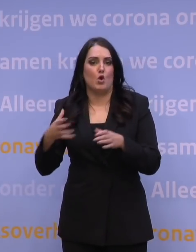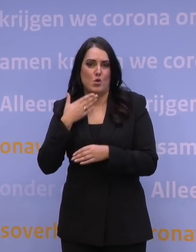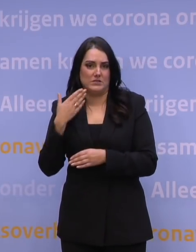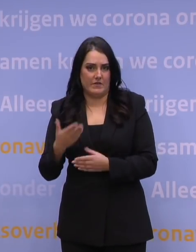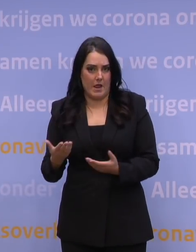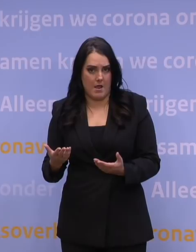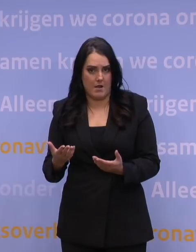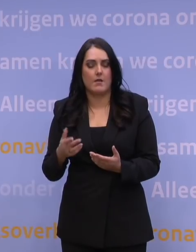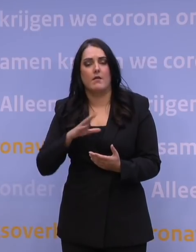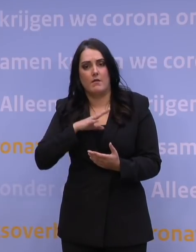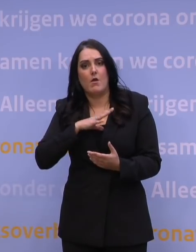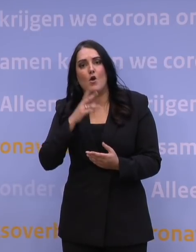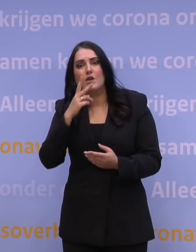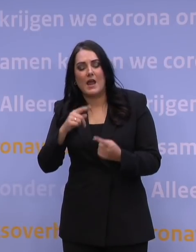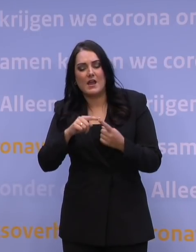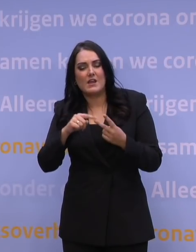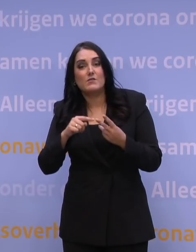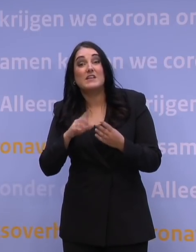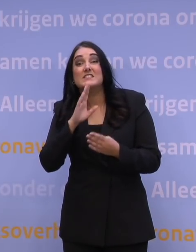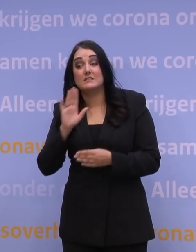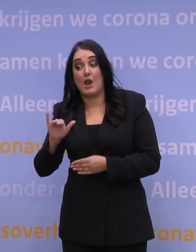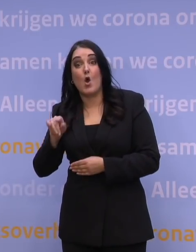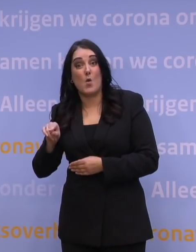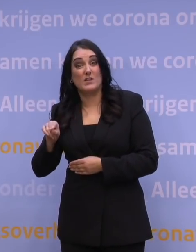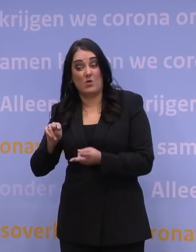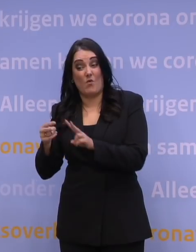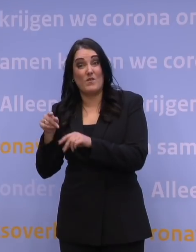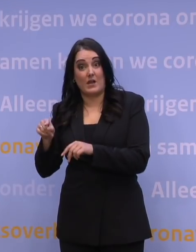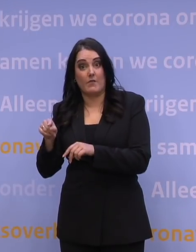wat nou als die omikronvariant ongeveer even ziekmakend blijkt te zijn